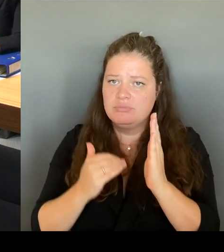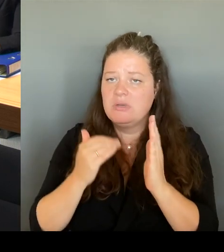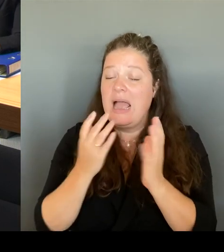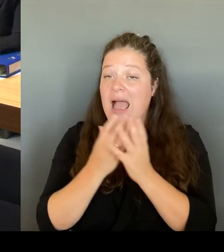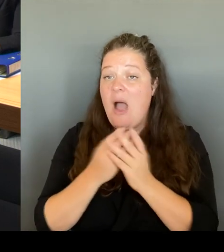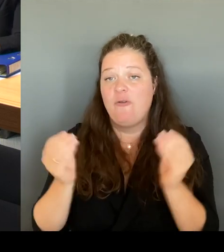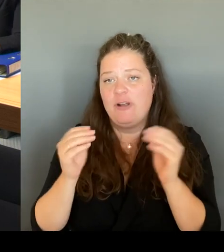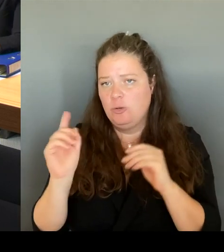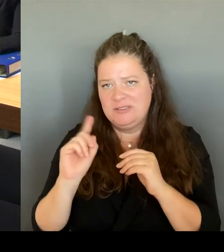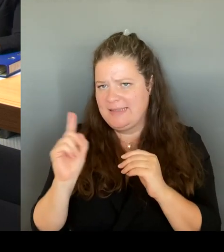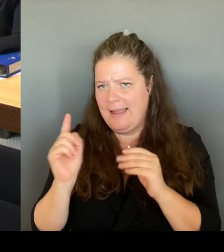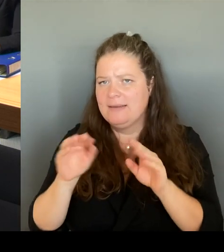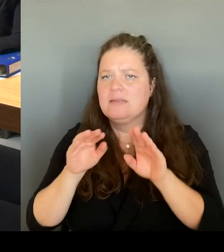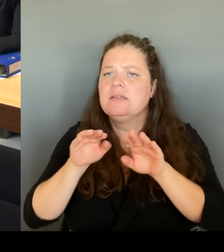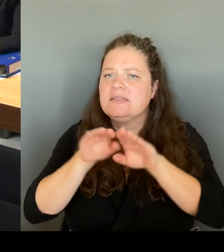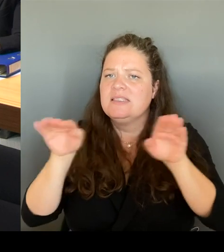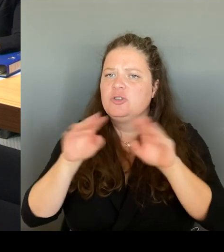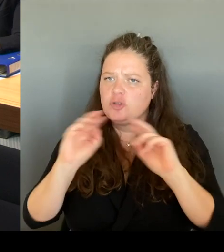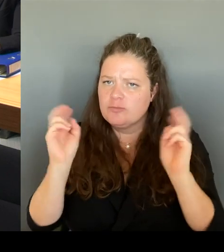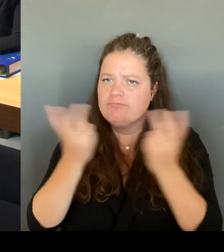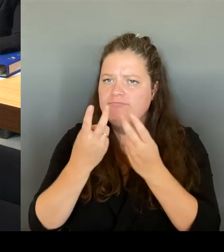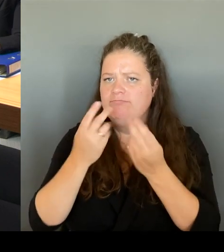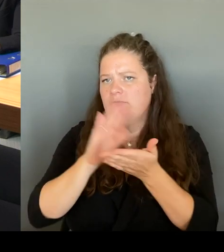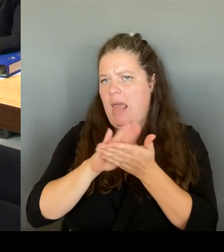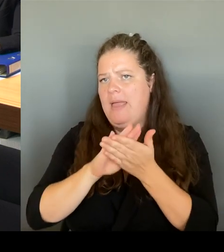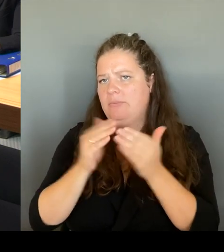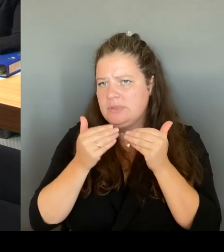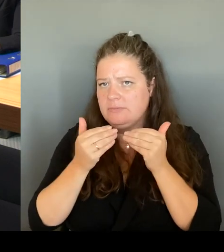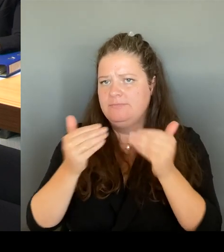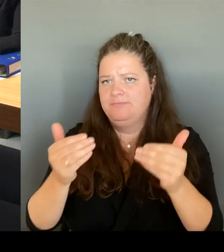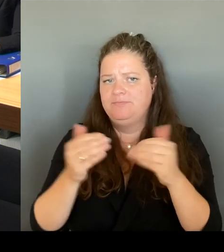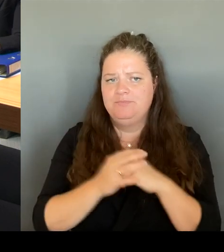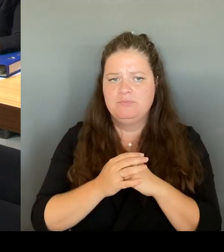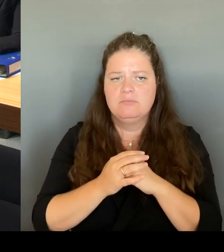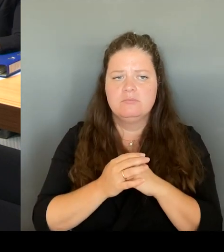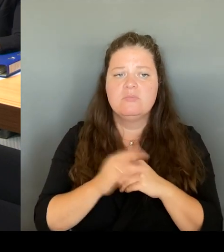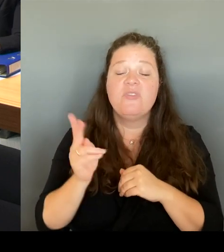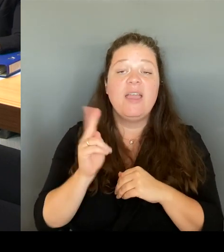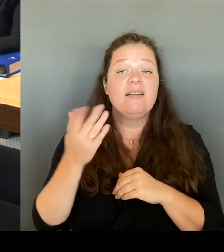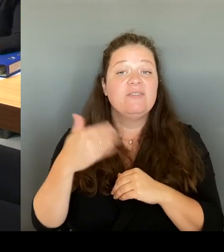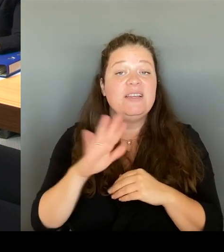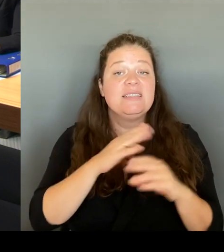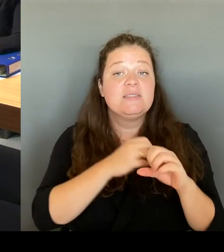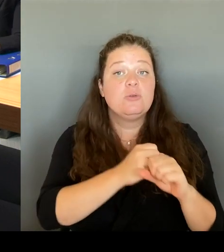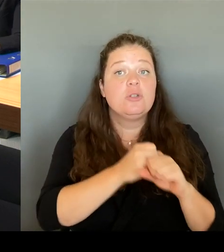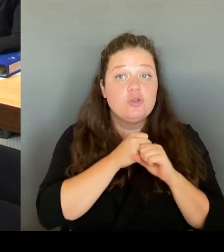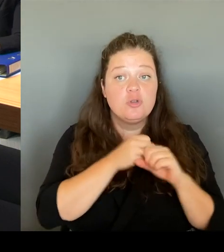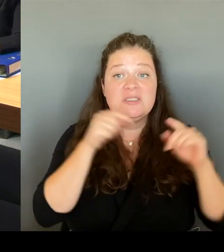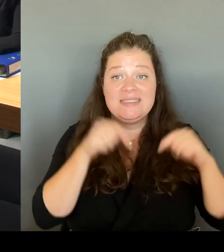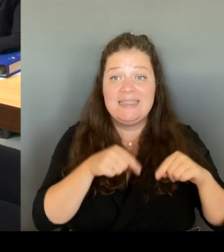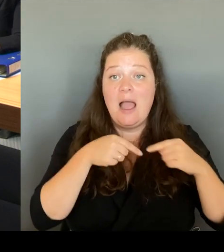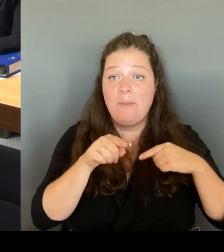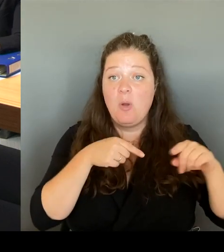das hier immer unterstützt haben, sind mit Sicherheit diejenigen, die dort wohnen arbeiten und wirklich leben,